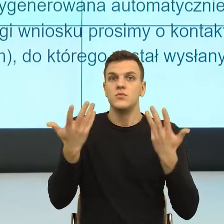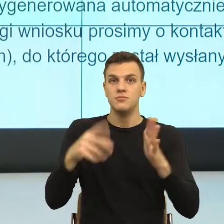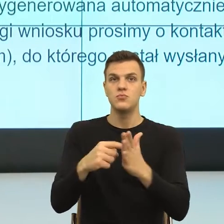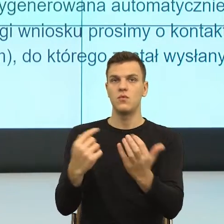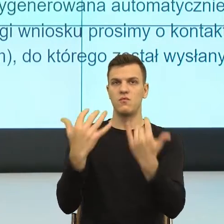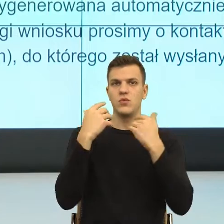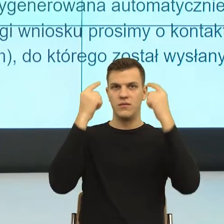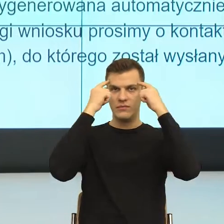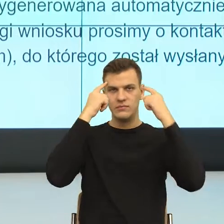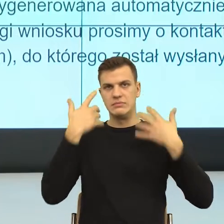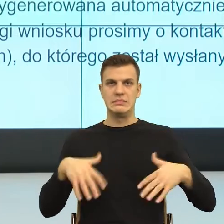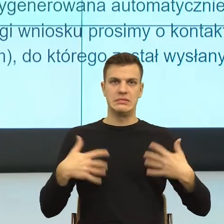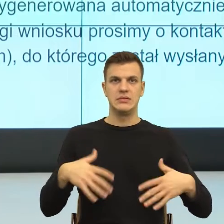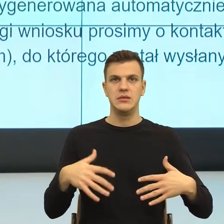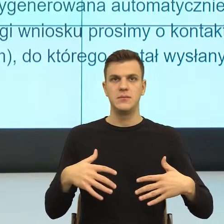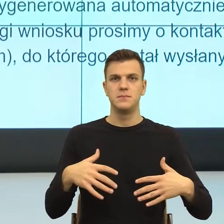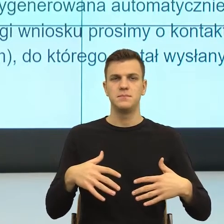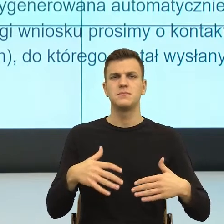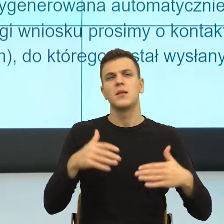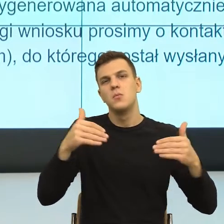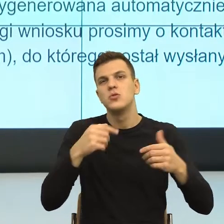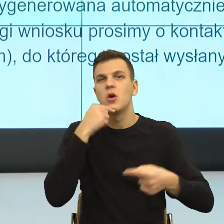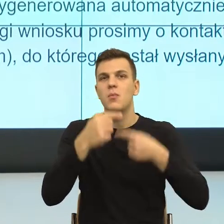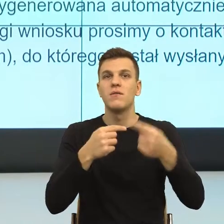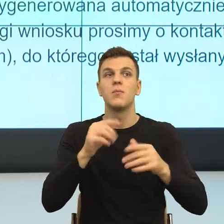Ja powiem jeszcze, jaka jest różnica między bezradnością, a bezsilnością.